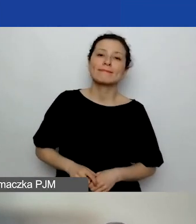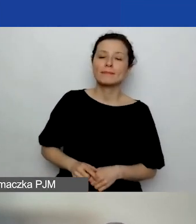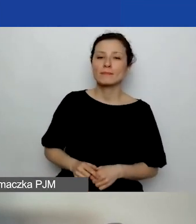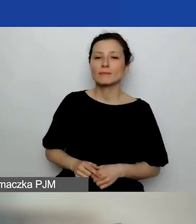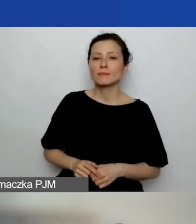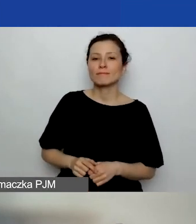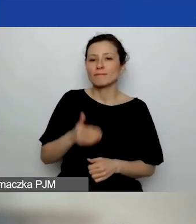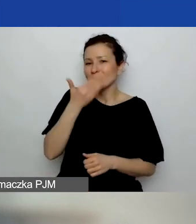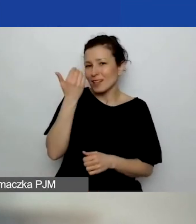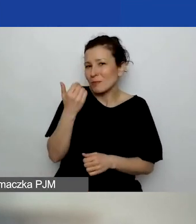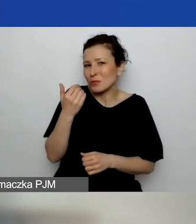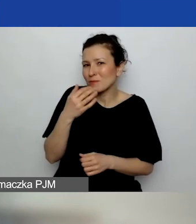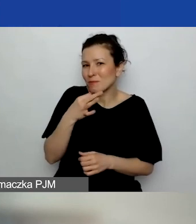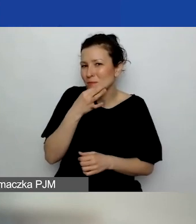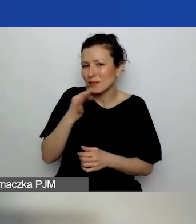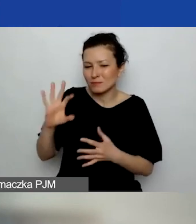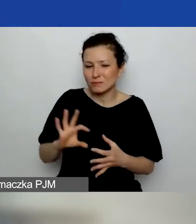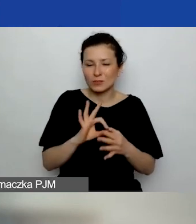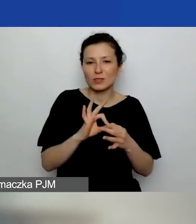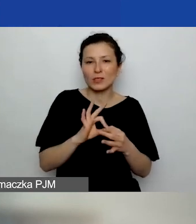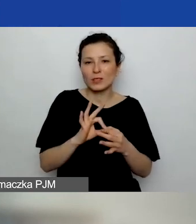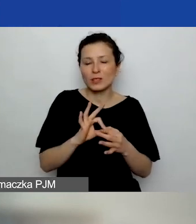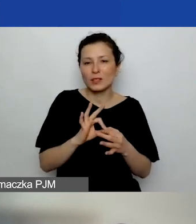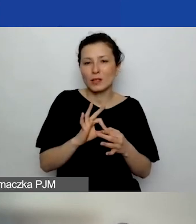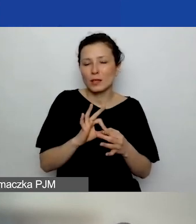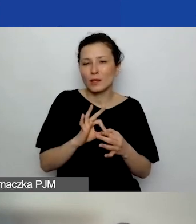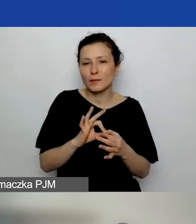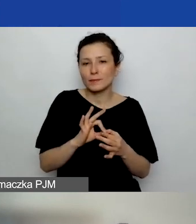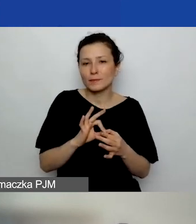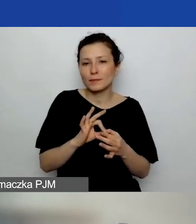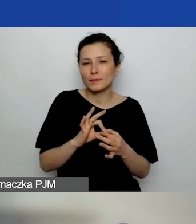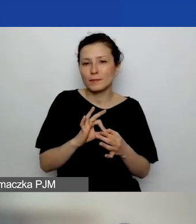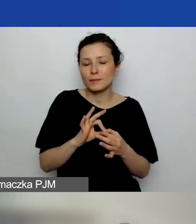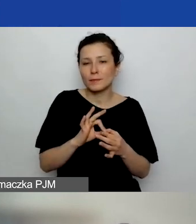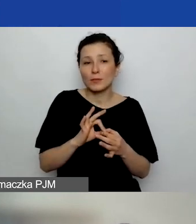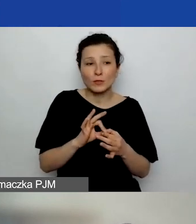Nie wiem, czy pytanie dotyczy kwalifikowalności w ogóle podmiotu